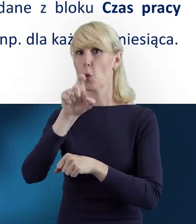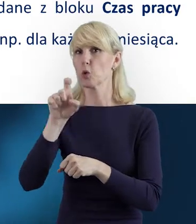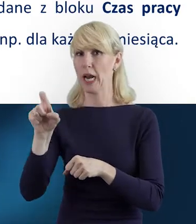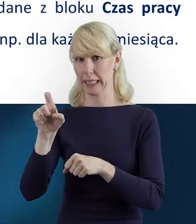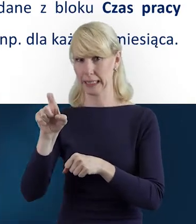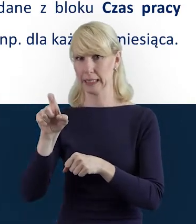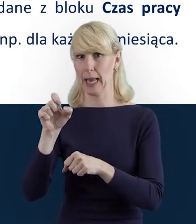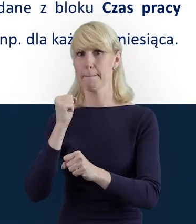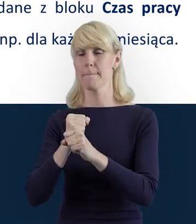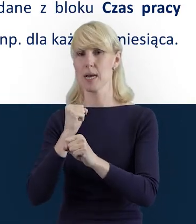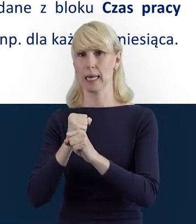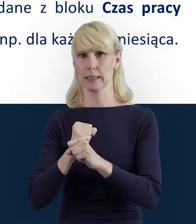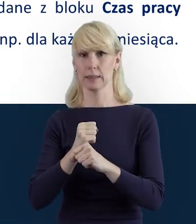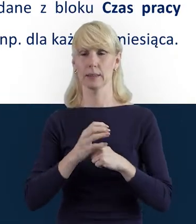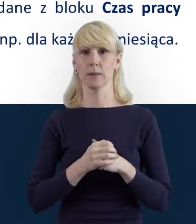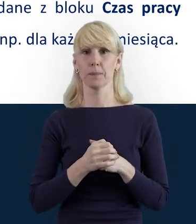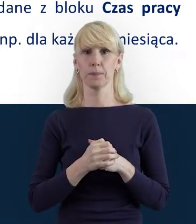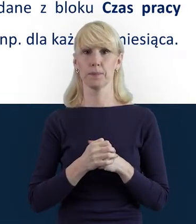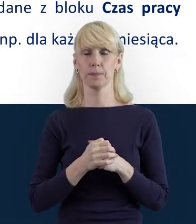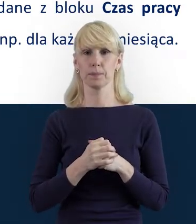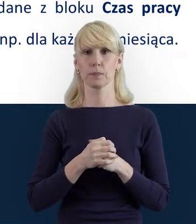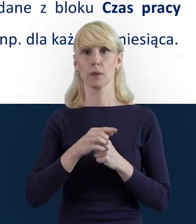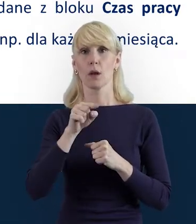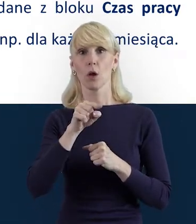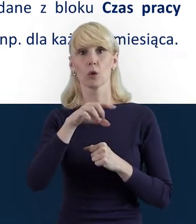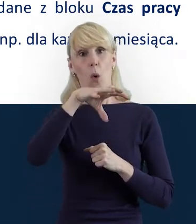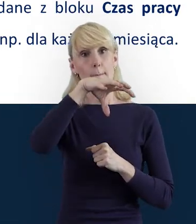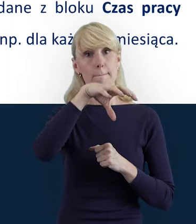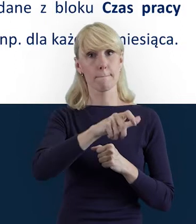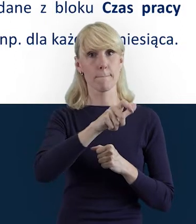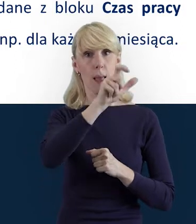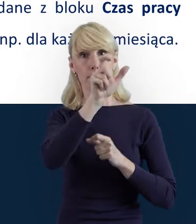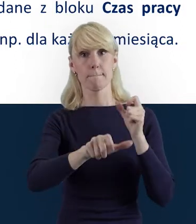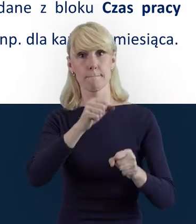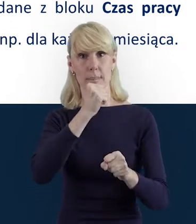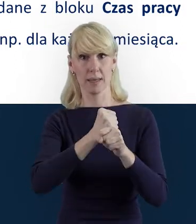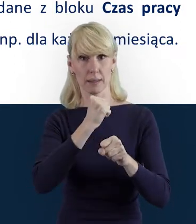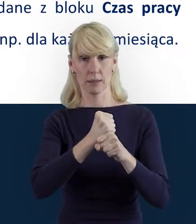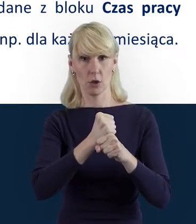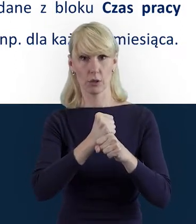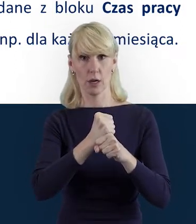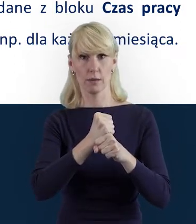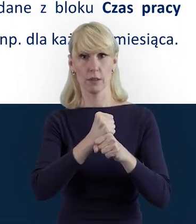Aby utworzyć i przesłać blok „Personel Projektu", bo one są przysyłane odrębnie,